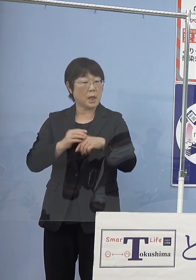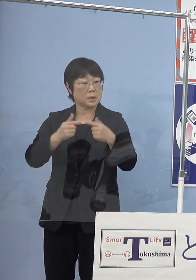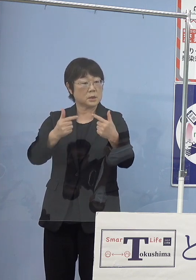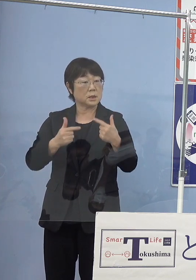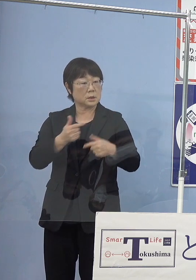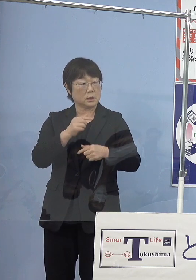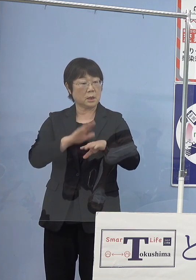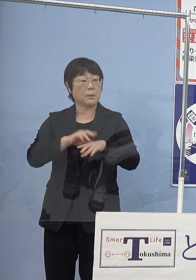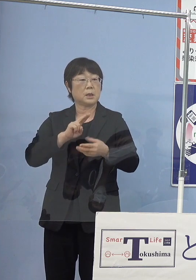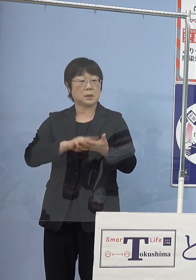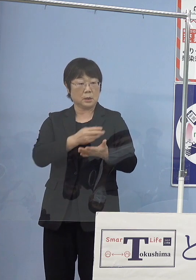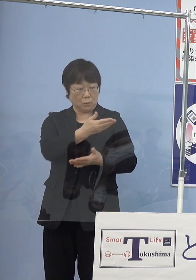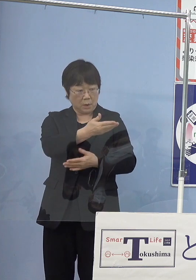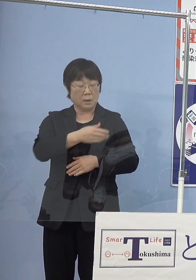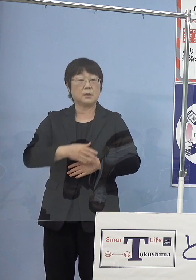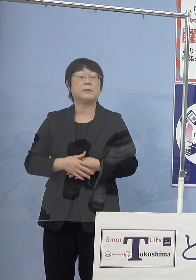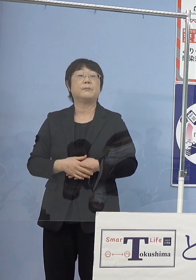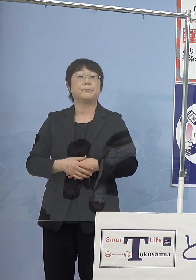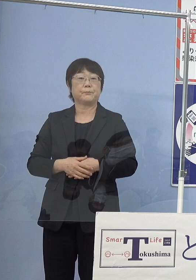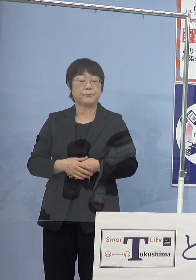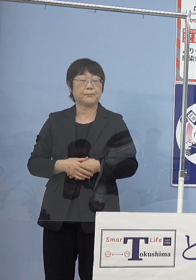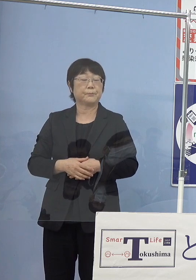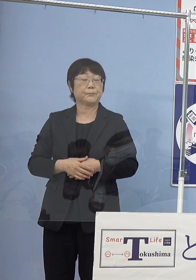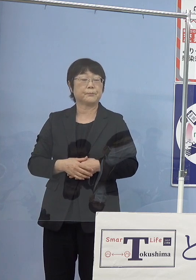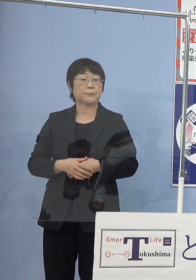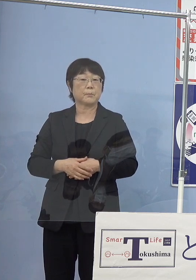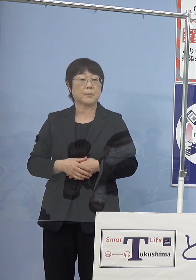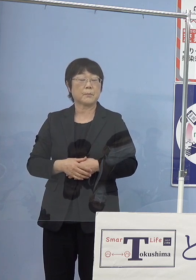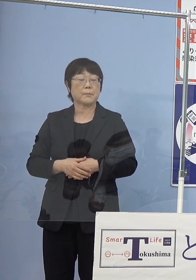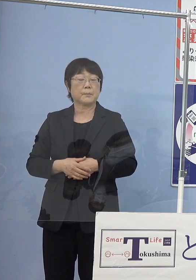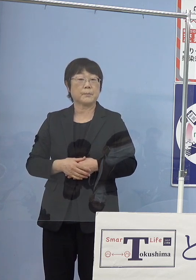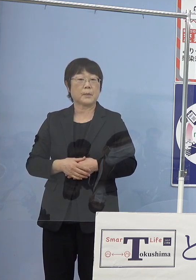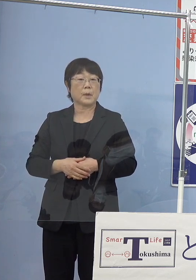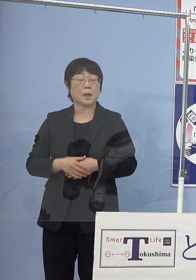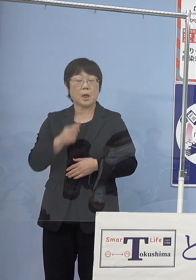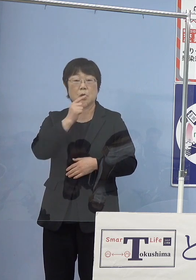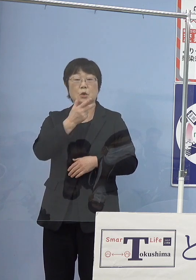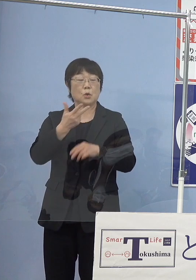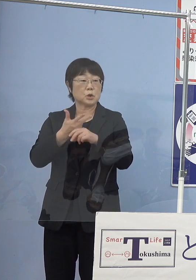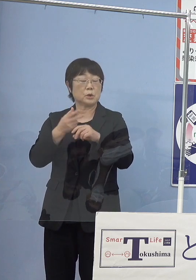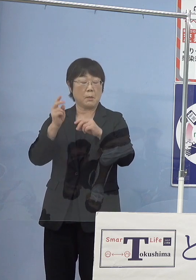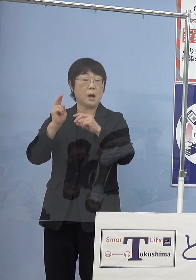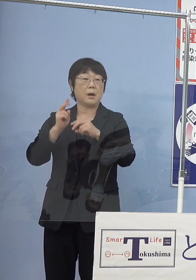（知事） これについては当然徳島バスの皆さん方が